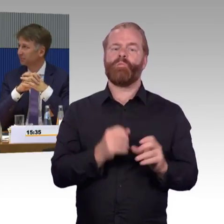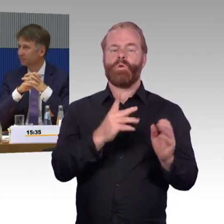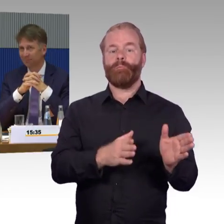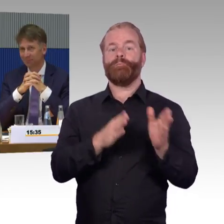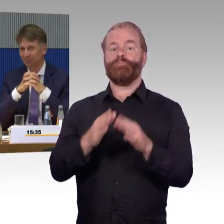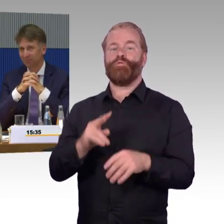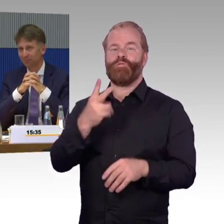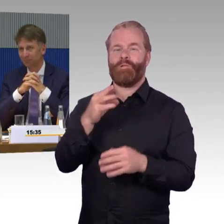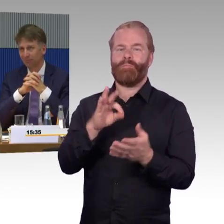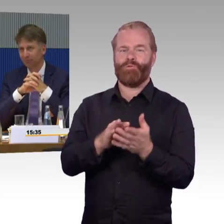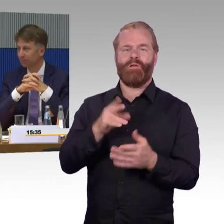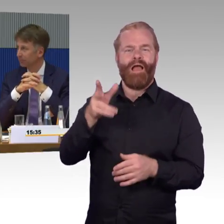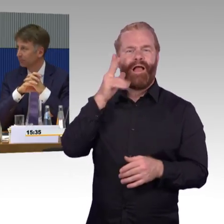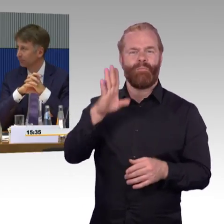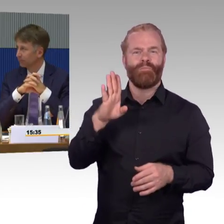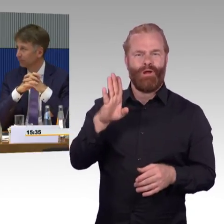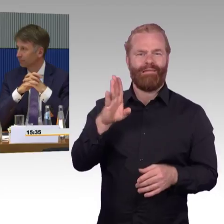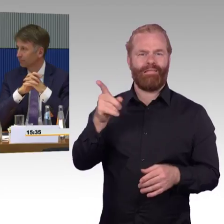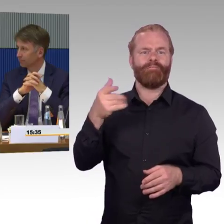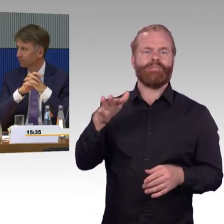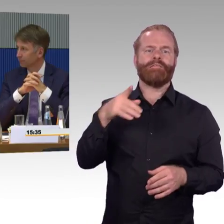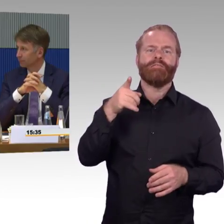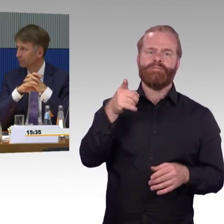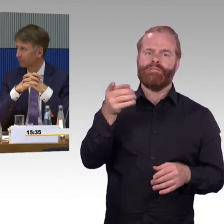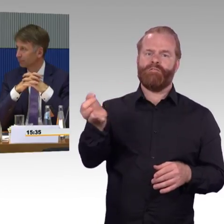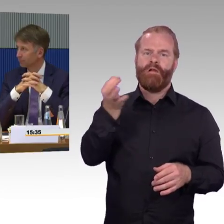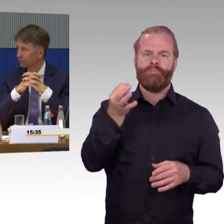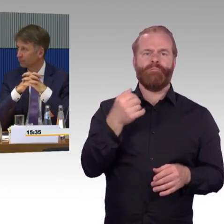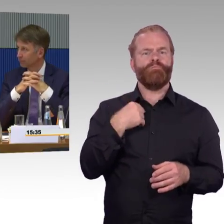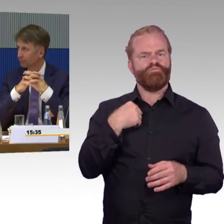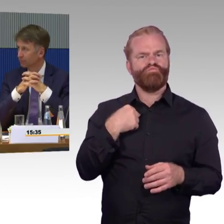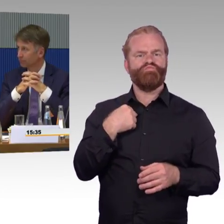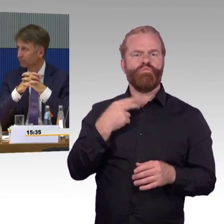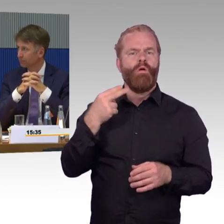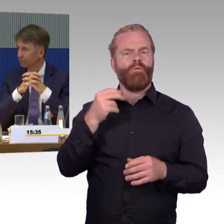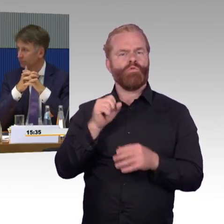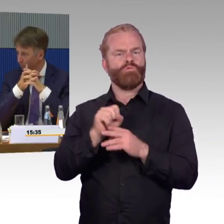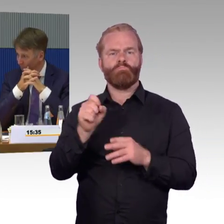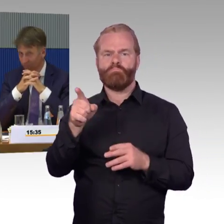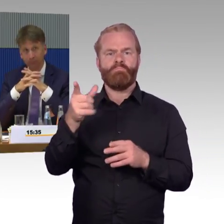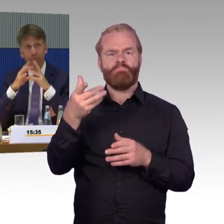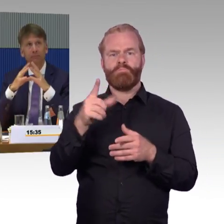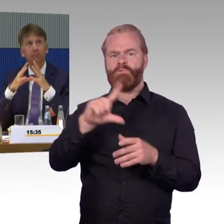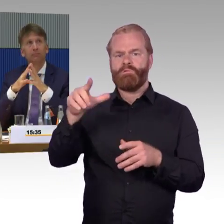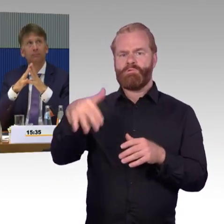Das war nochmal die Frage, wie geht es in den Abendstunden in diesem Bereich zu? Es ist ja oft, gerade im ländlichen Raum natürlich,